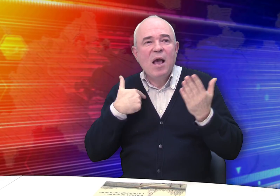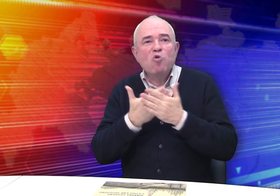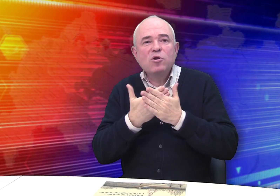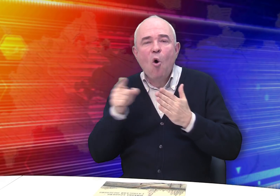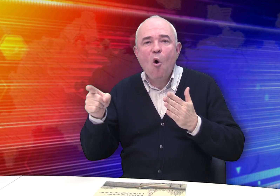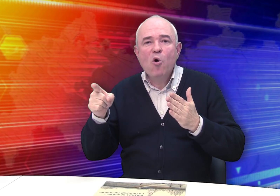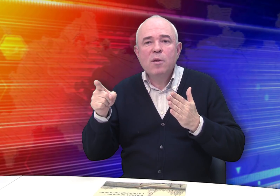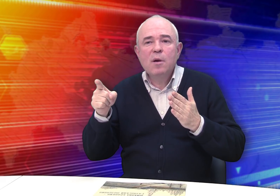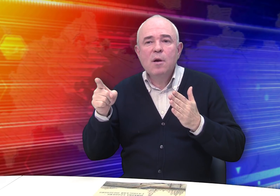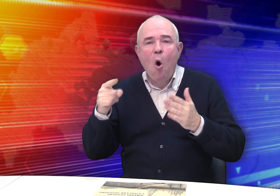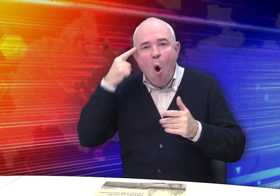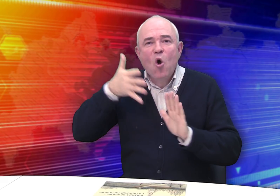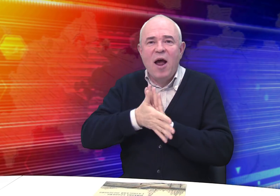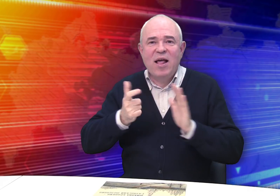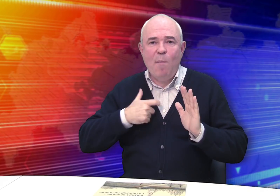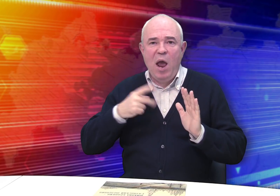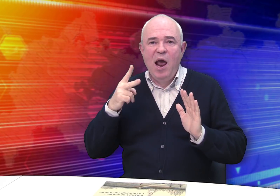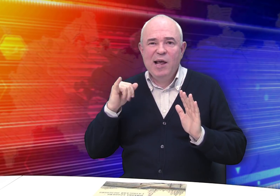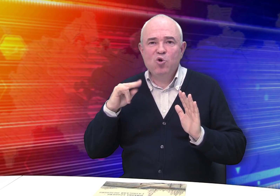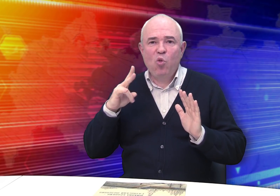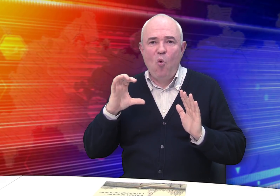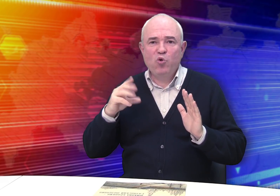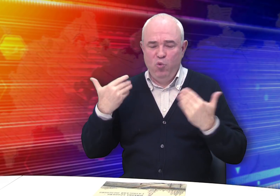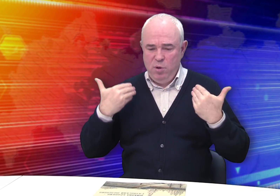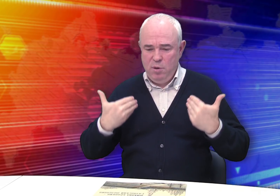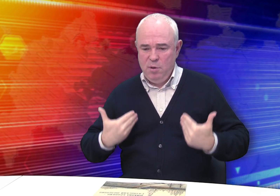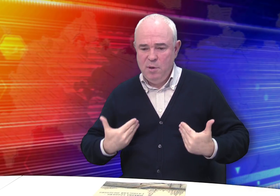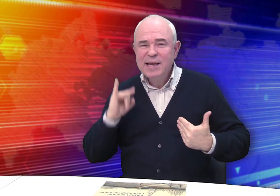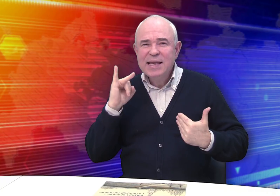Похоже, Бровкин осознавал себя как личность